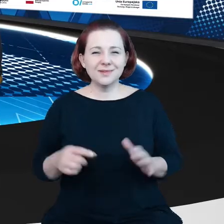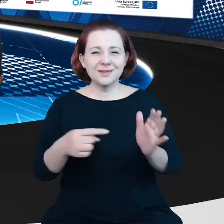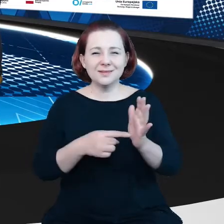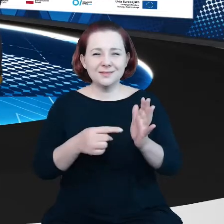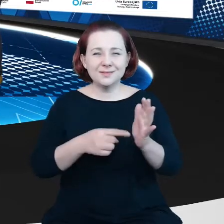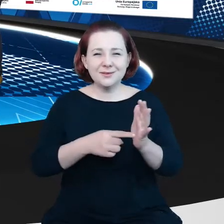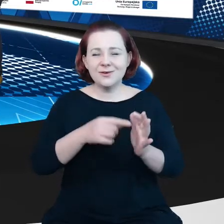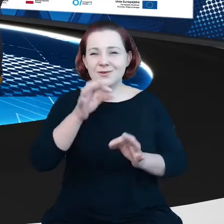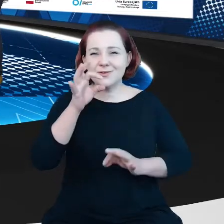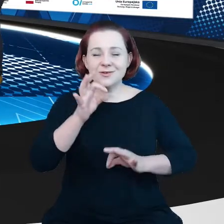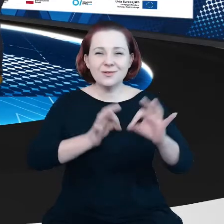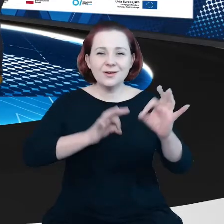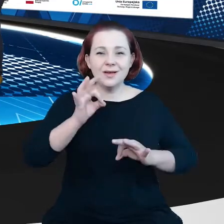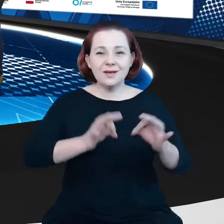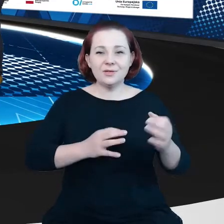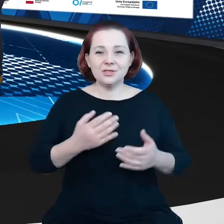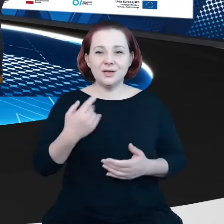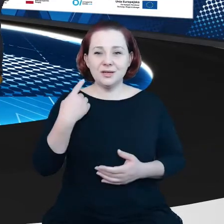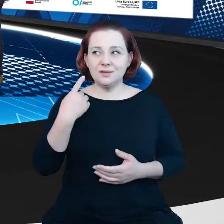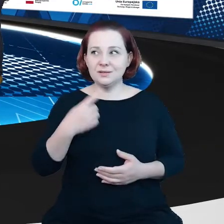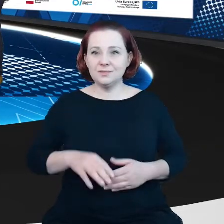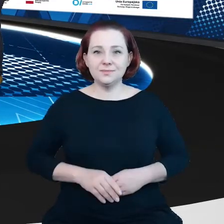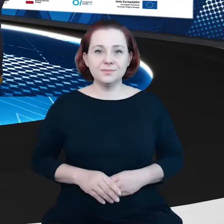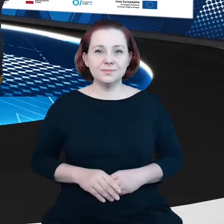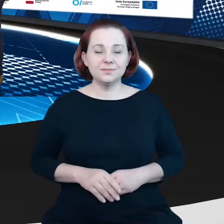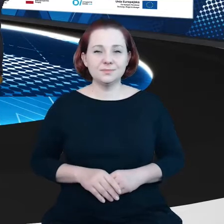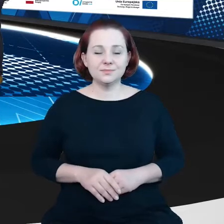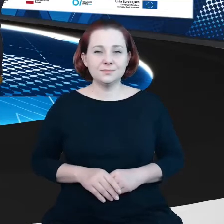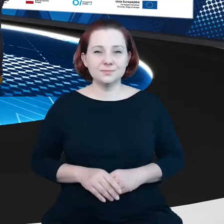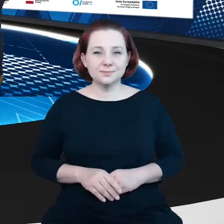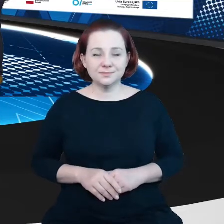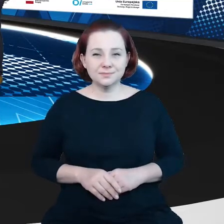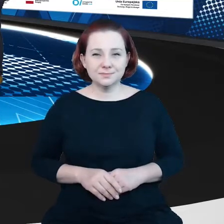czy nas widać?" są pytaniami do których zdążyliśmy się przyzwyczaić.